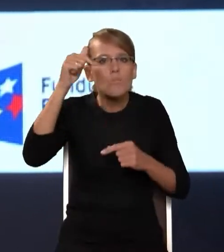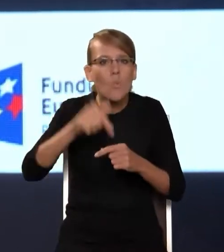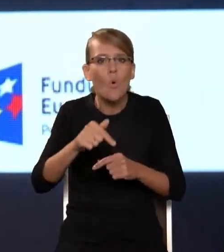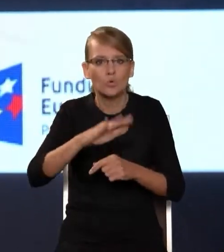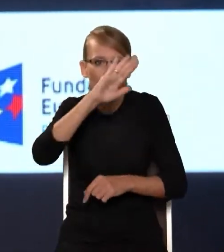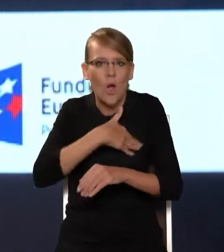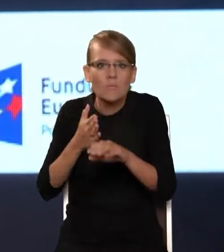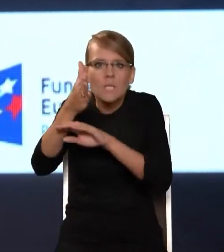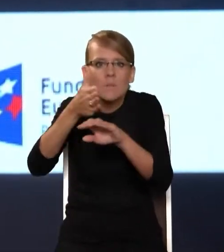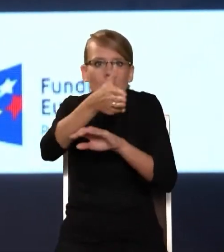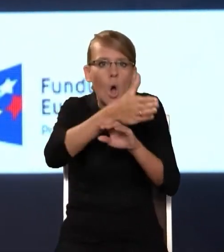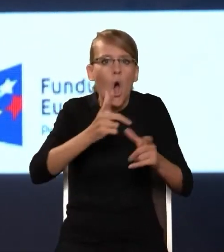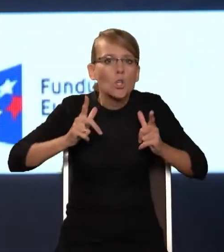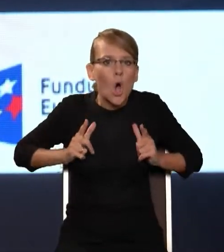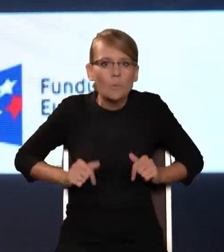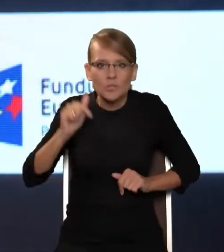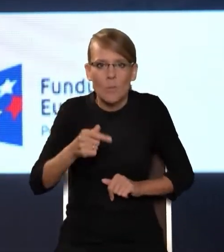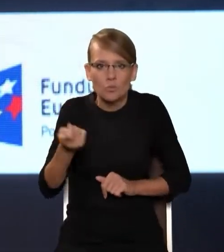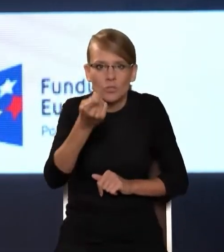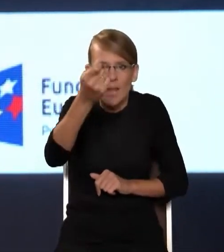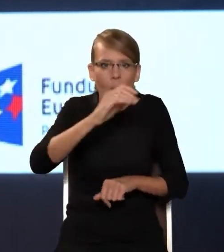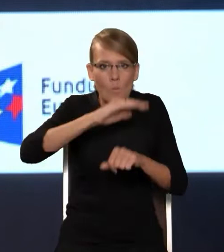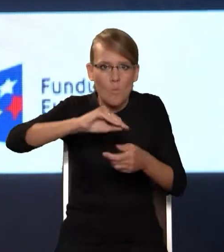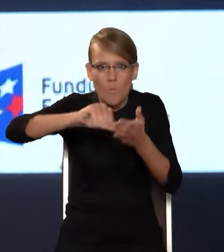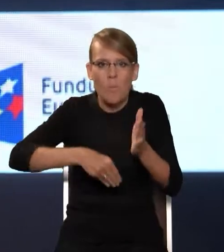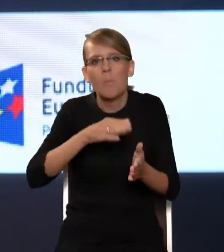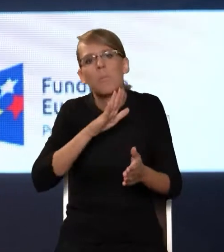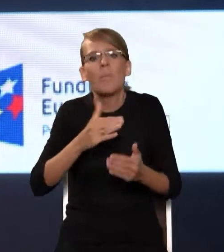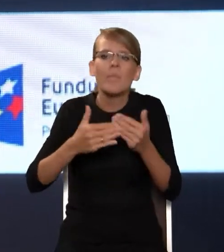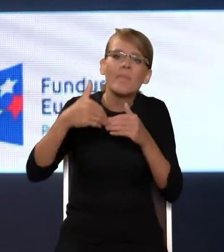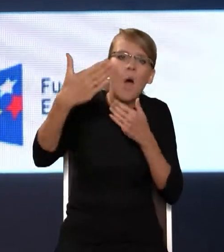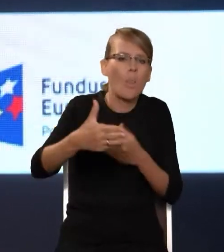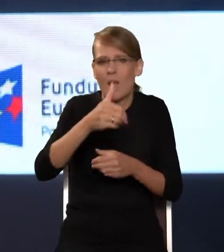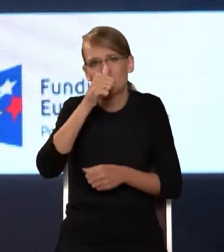nie da się podpisać żadnej umowy na OSE. I to wzbudzanie zainteresowania OSE